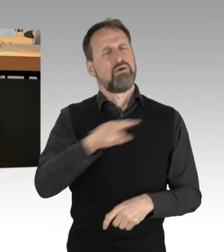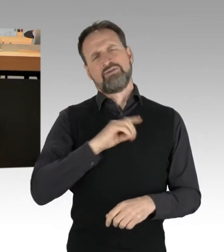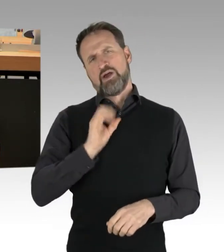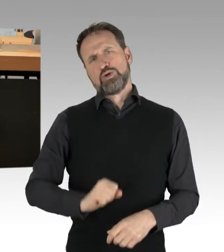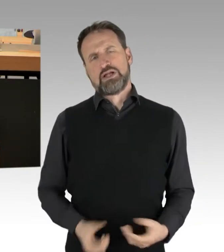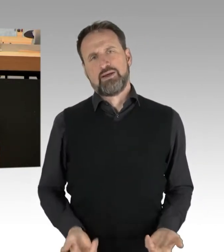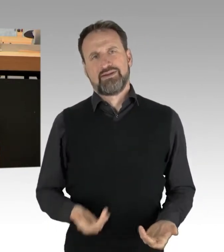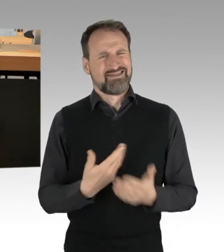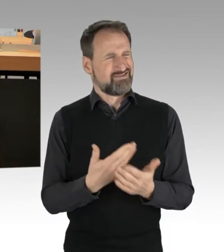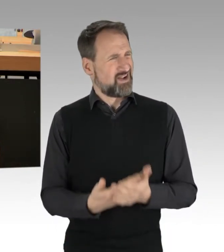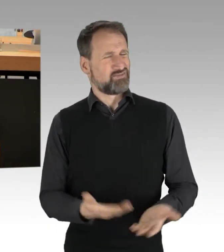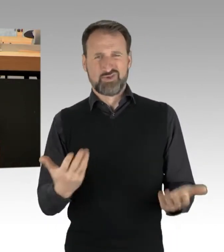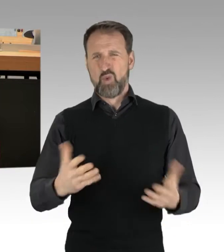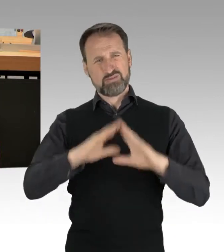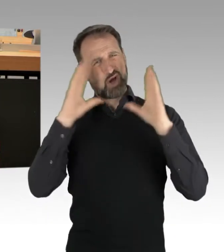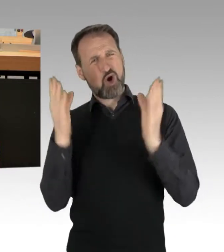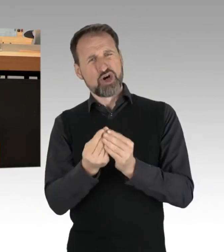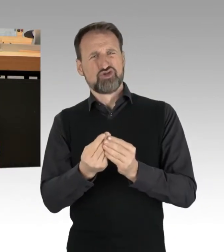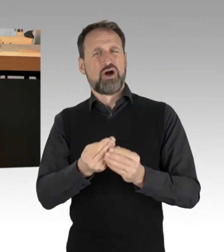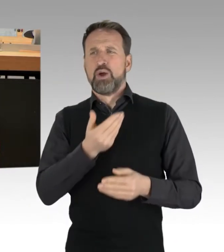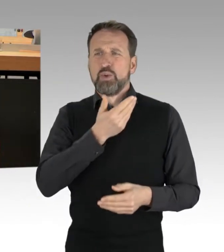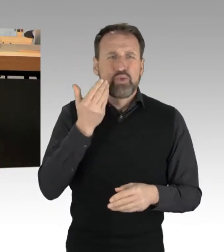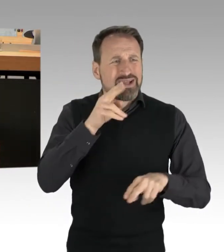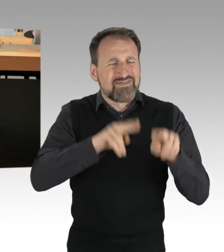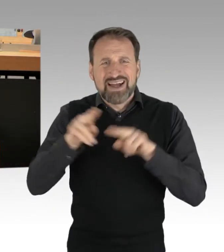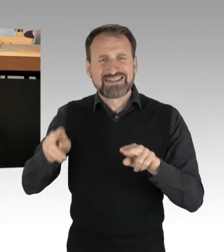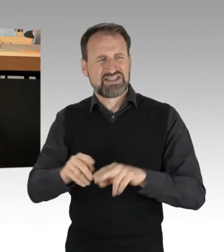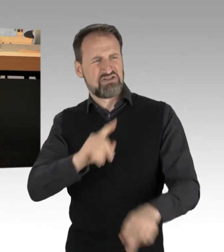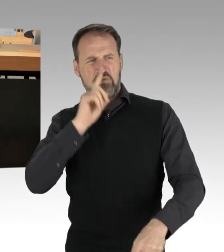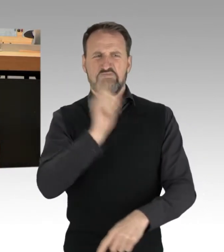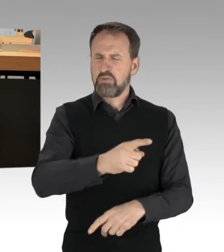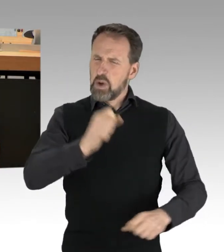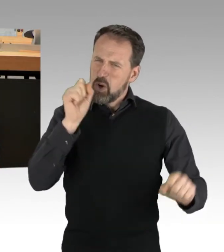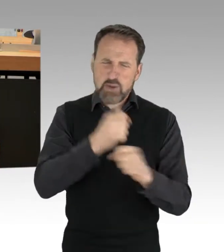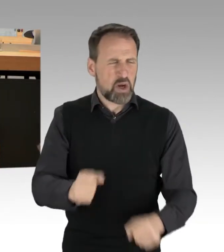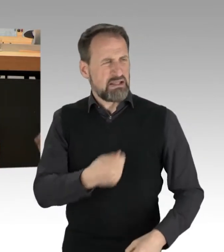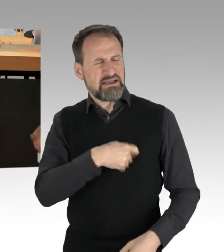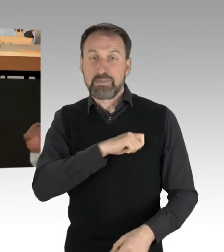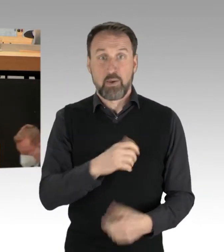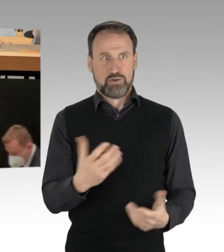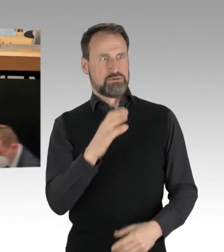und undifferenzierte Kriminalisierung oder die Forderung der CDU, alle Teilnehmenden dem Haftrichter vorzuführen,